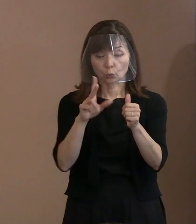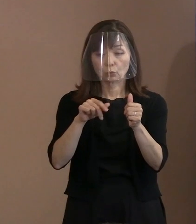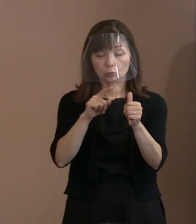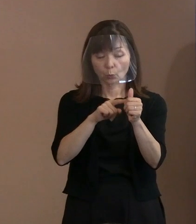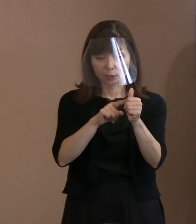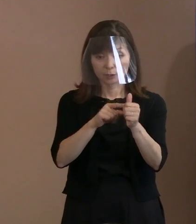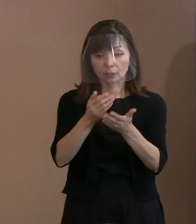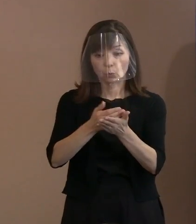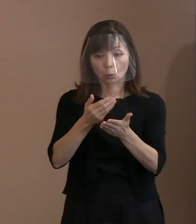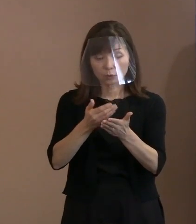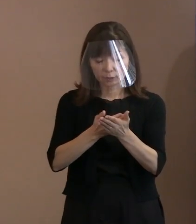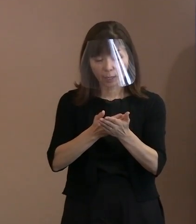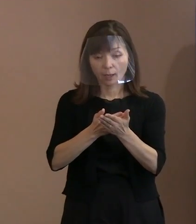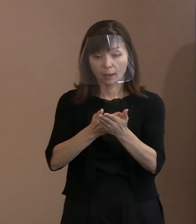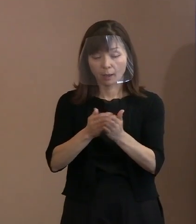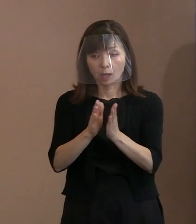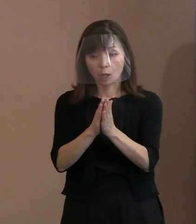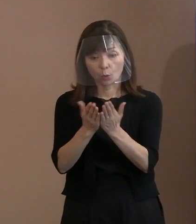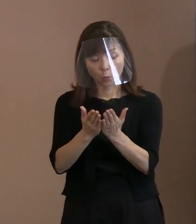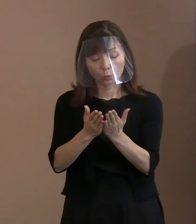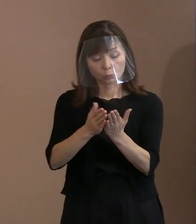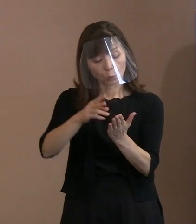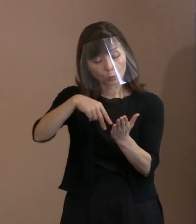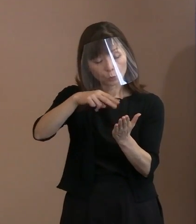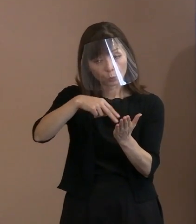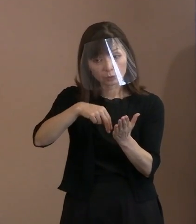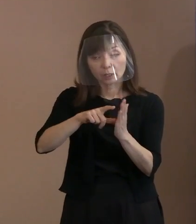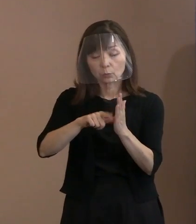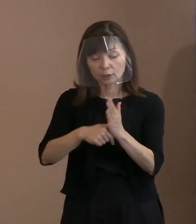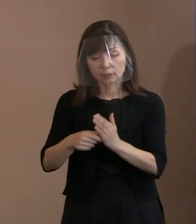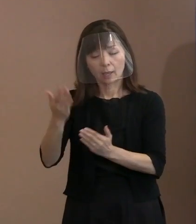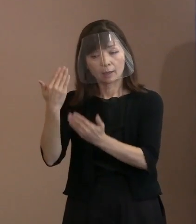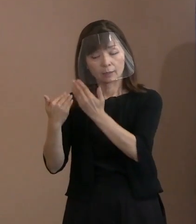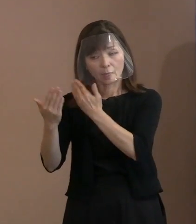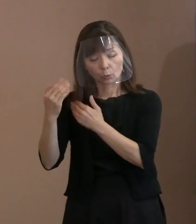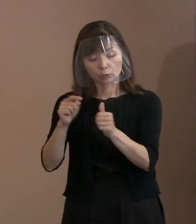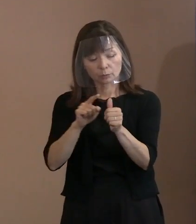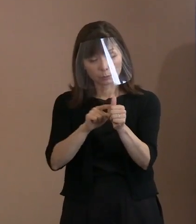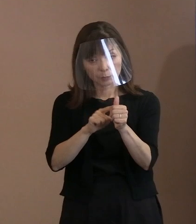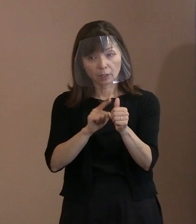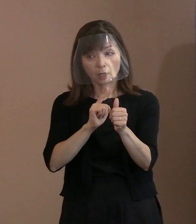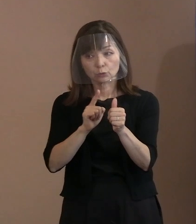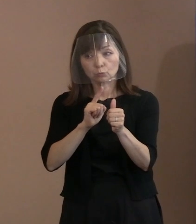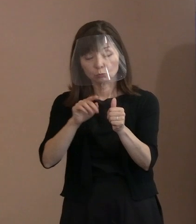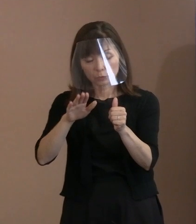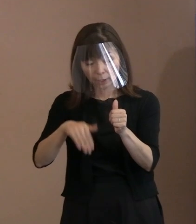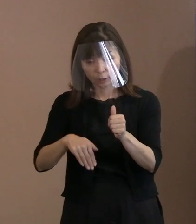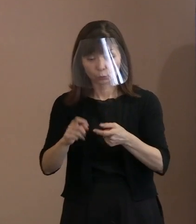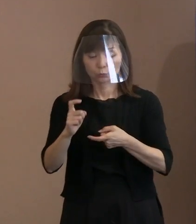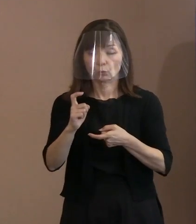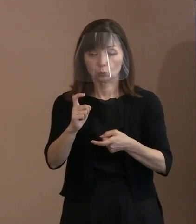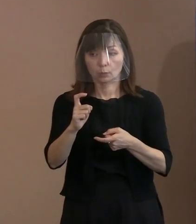そういった言葉が過去に残された言葉として 残っていたということであります｡